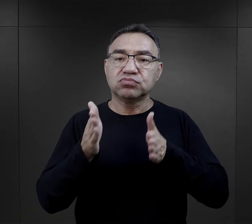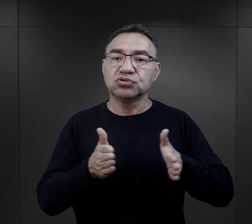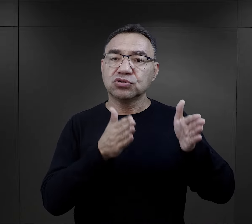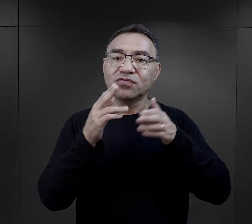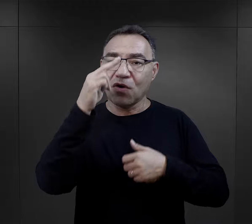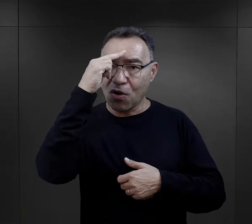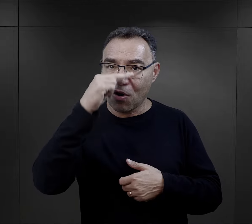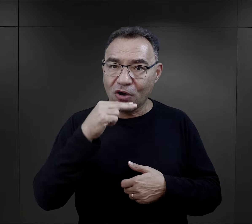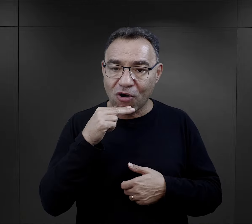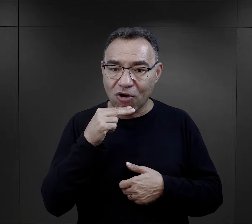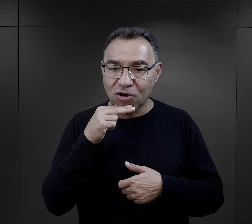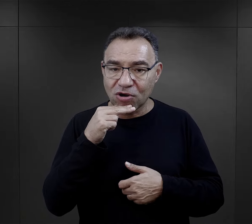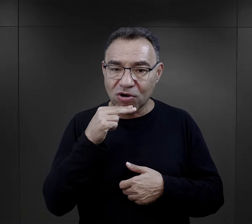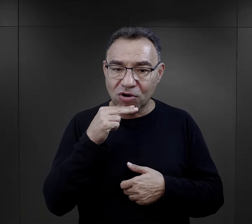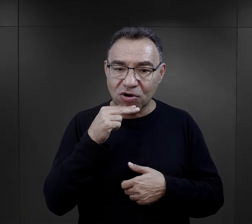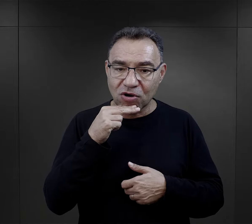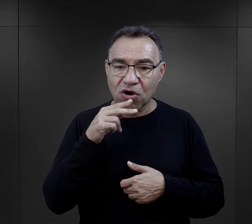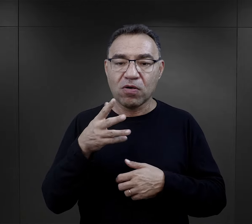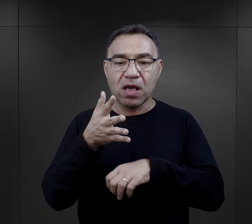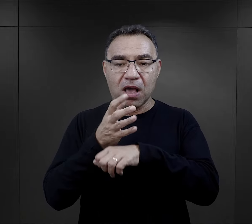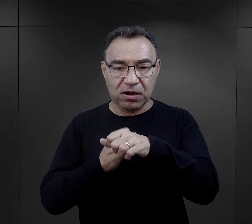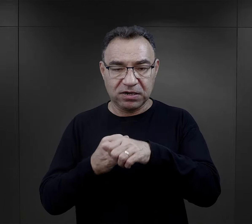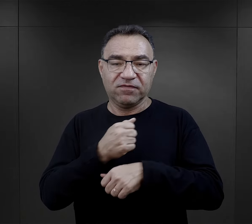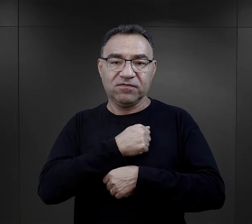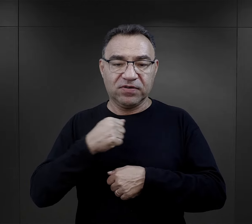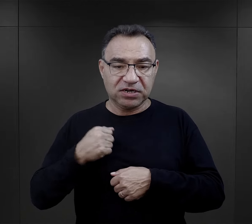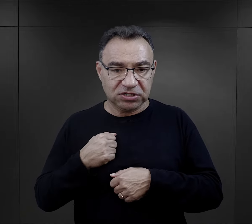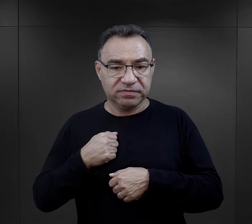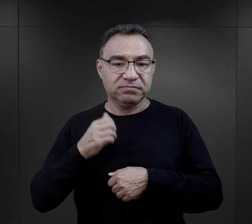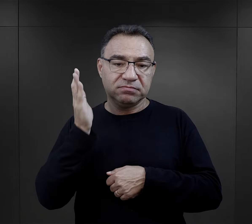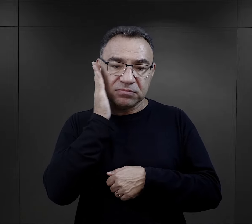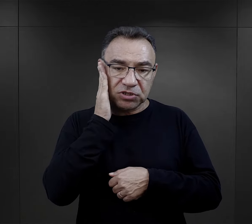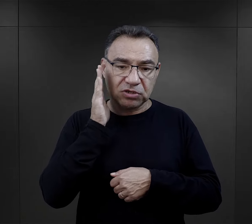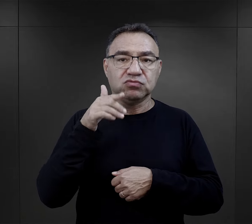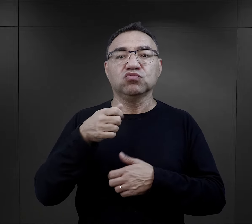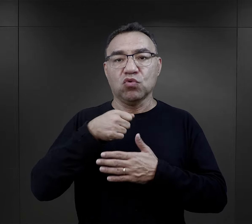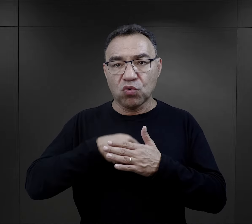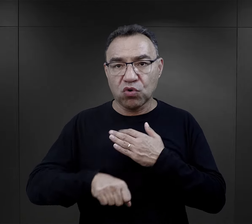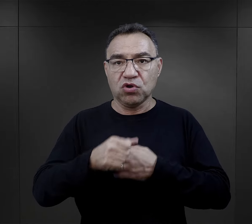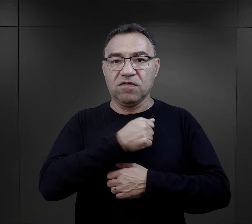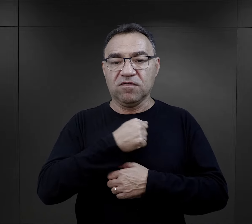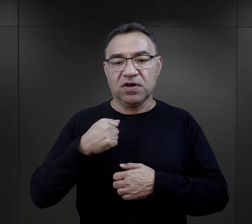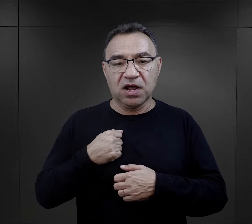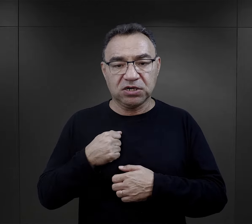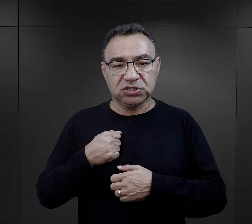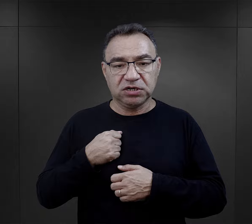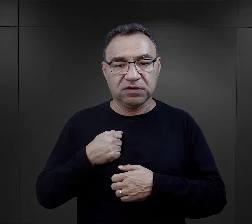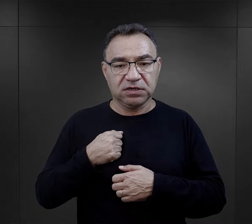paczkę przygotowywał jego ojciec. Ten więzień był aresztowany w Warszawie, mieszkał, urodził się w Warszawie,